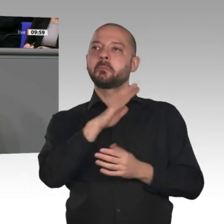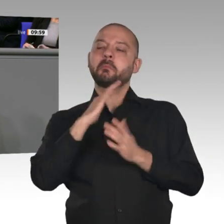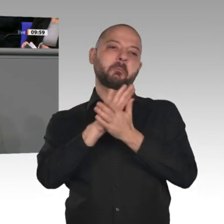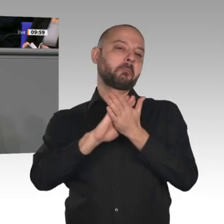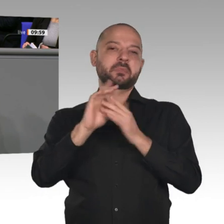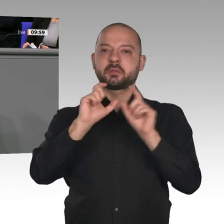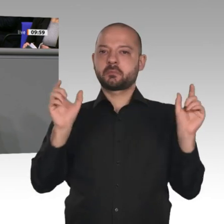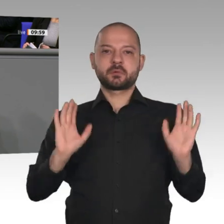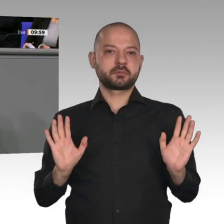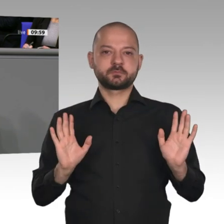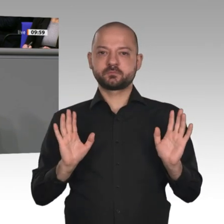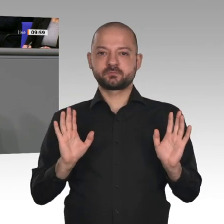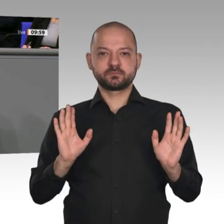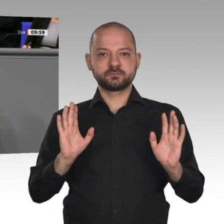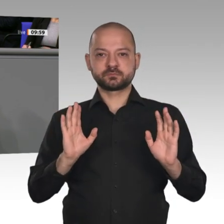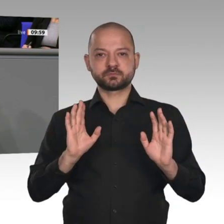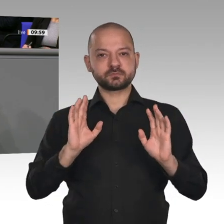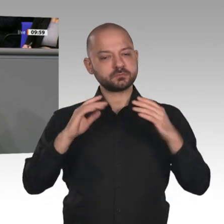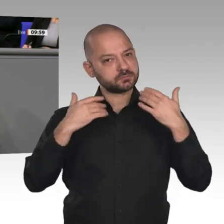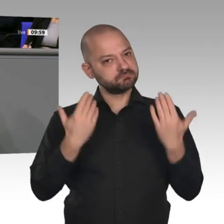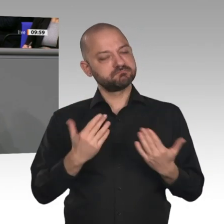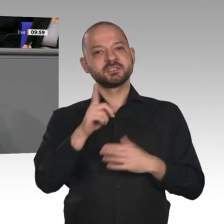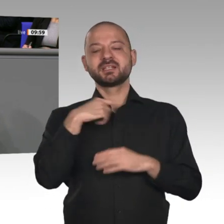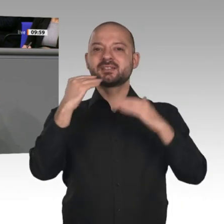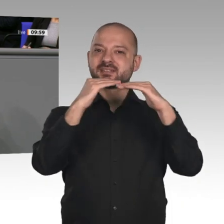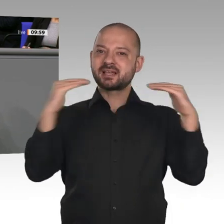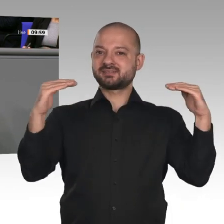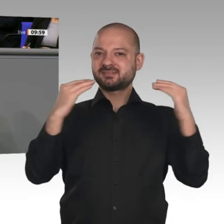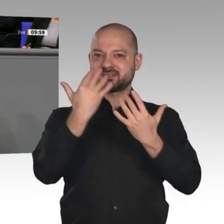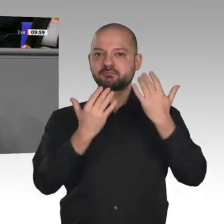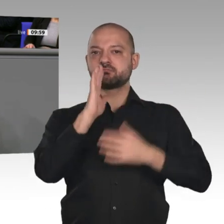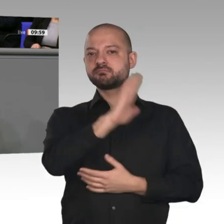ist für uns aber nicht genug. Das Maastricht- Kriterium ist eine Obergrenze. Wir werden